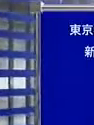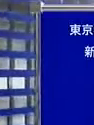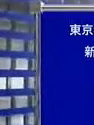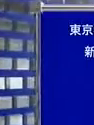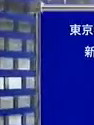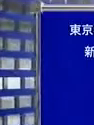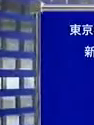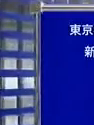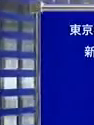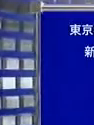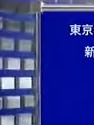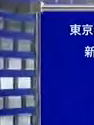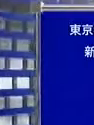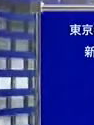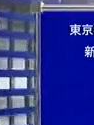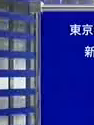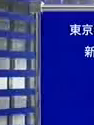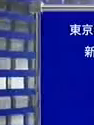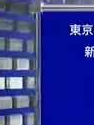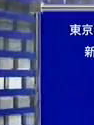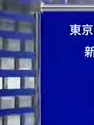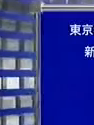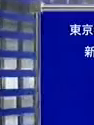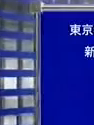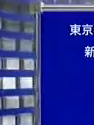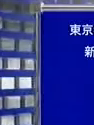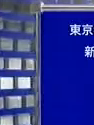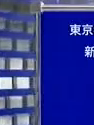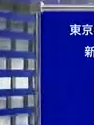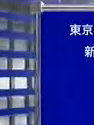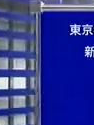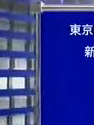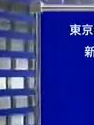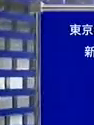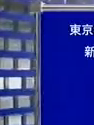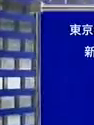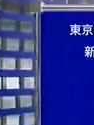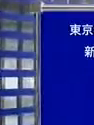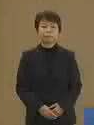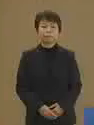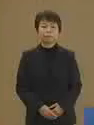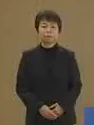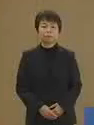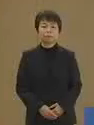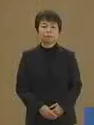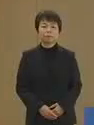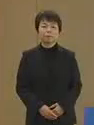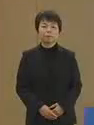では続いて 杉田健さんの政見放送です